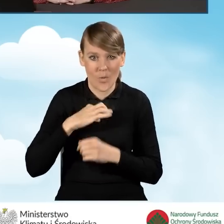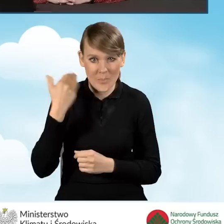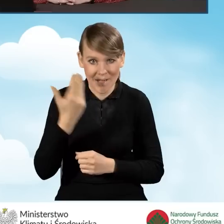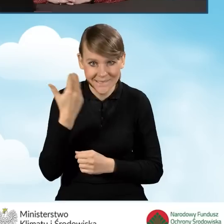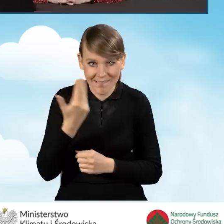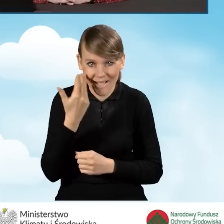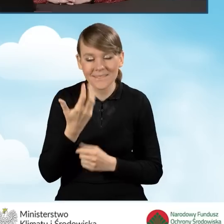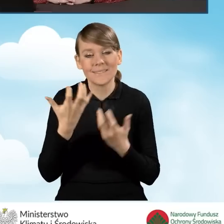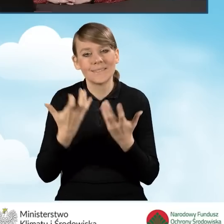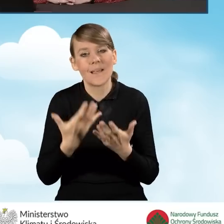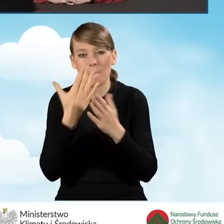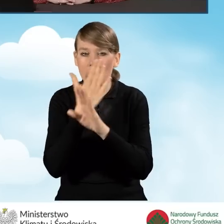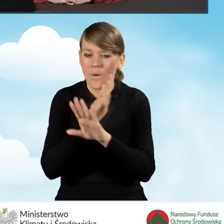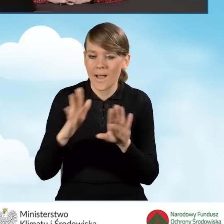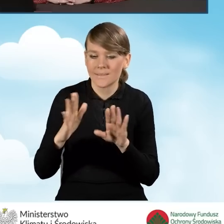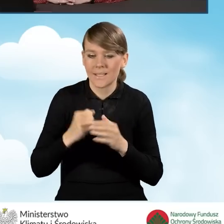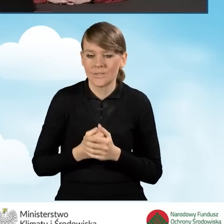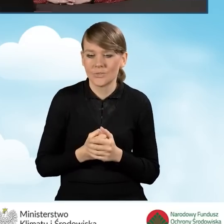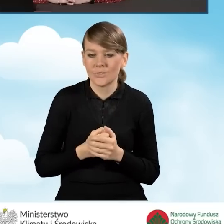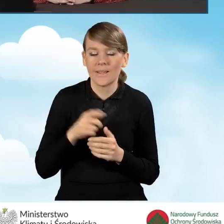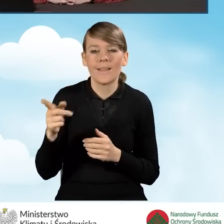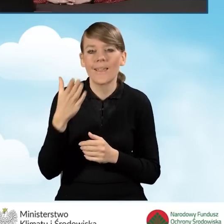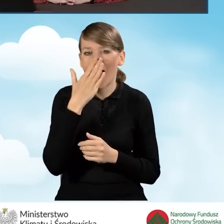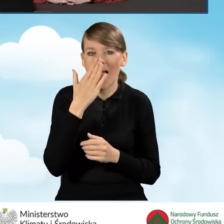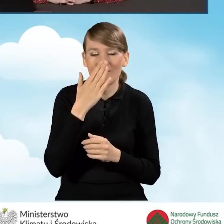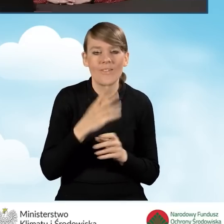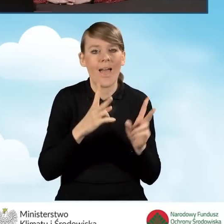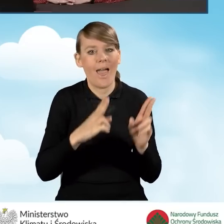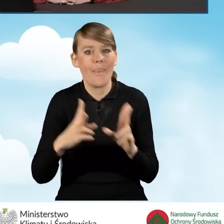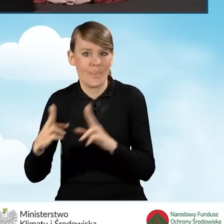chciałam Państwu przedstawić jak wyglądają etapy rozpatrywania takiego